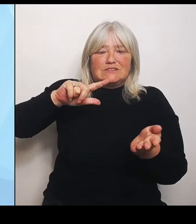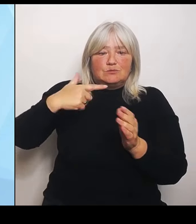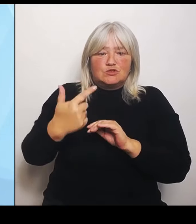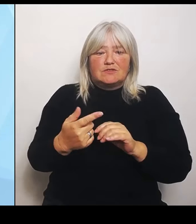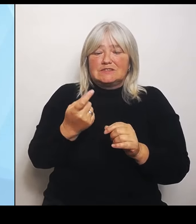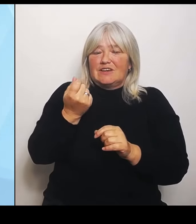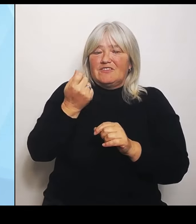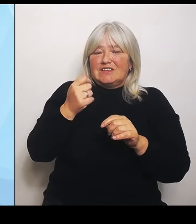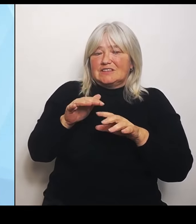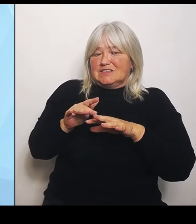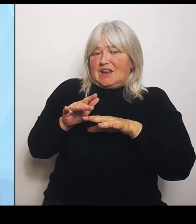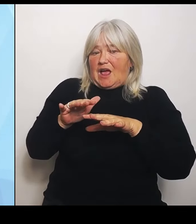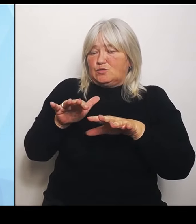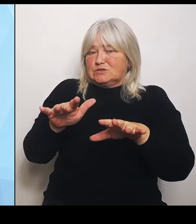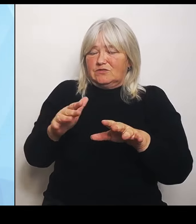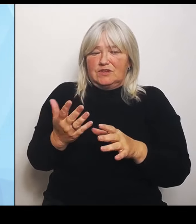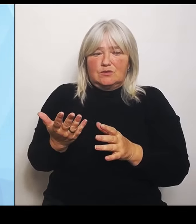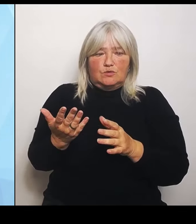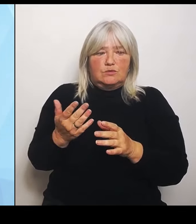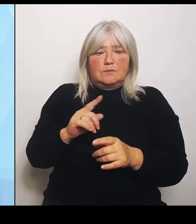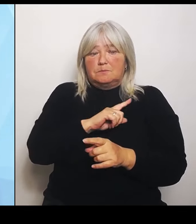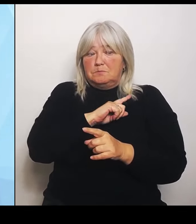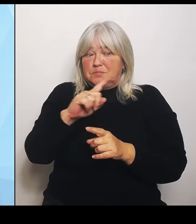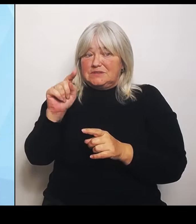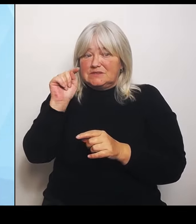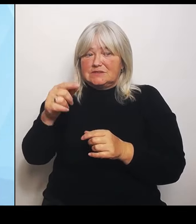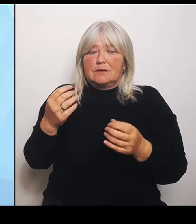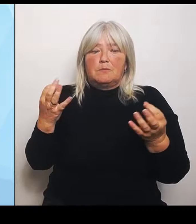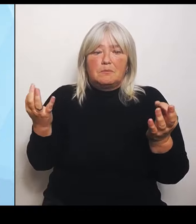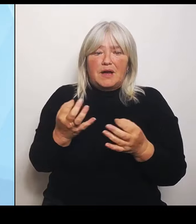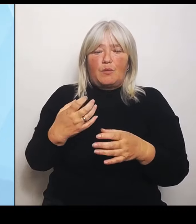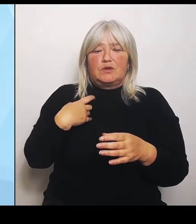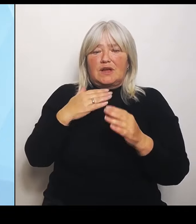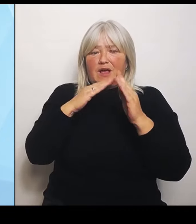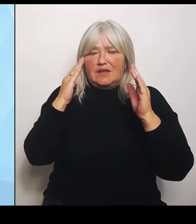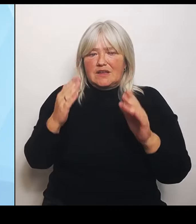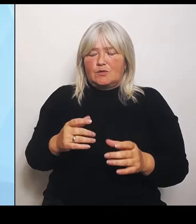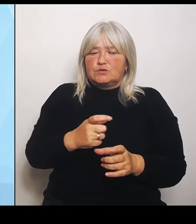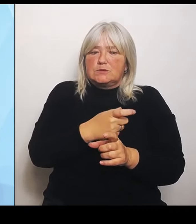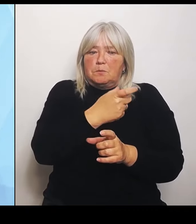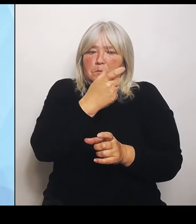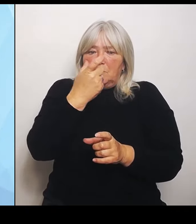Krankenhäuser eine Art Brücke, um sich ordentlich und in Ruhe zu strukturieren. Das ist natürlich nicht von heute auf